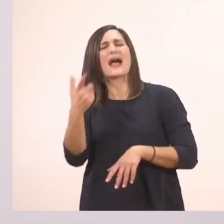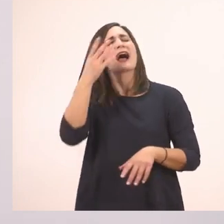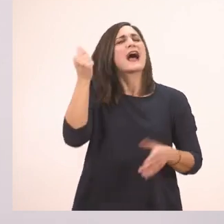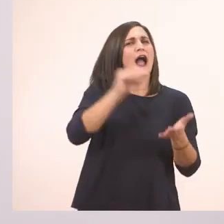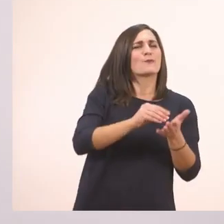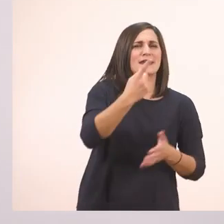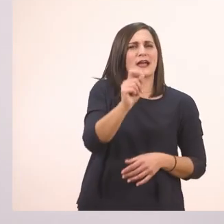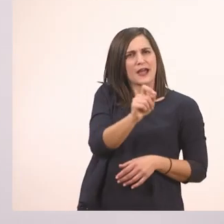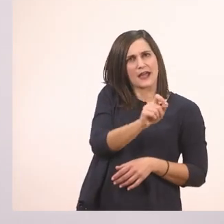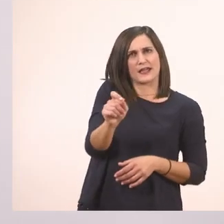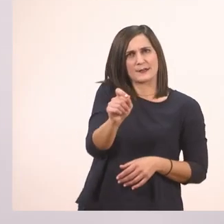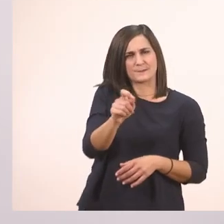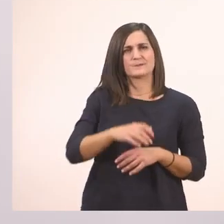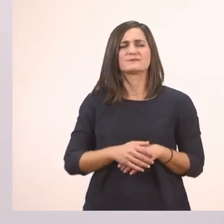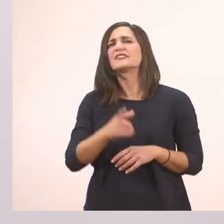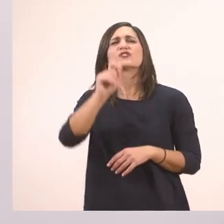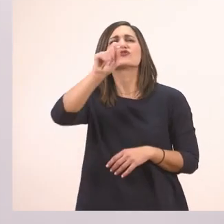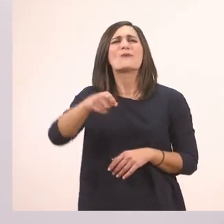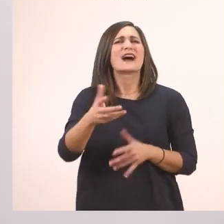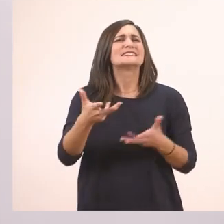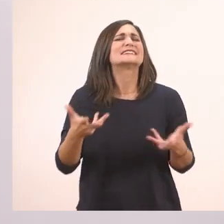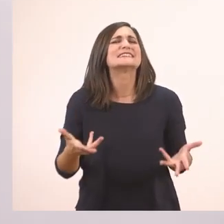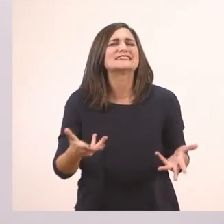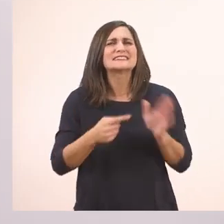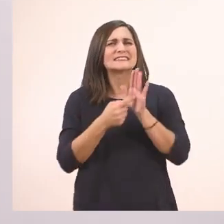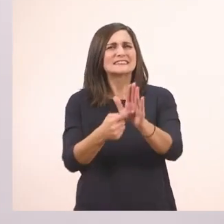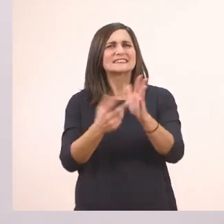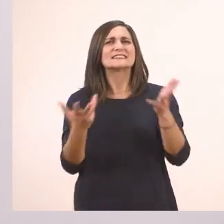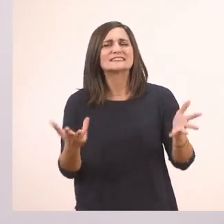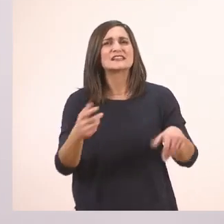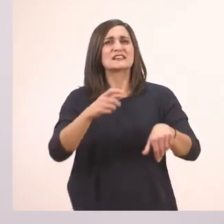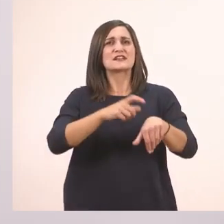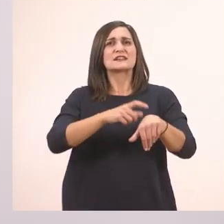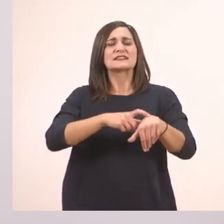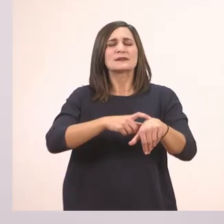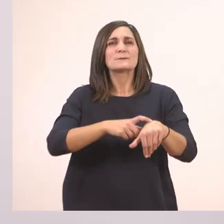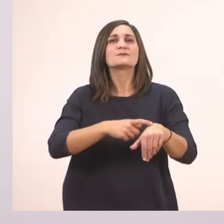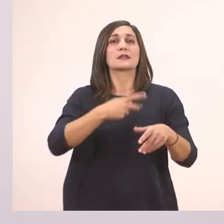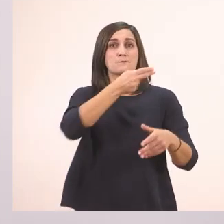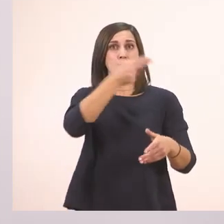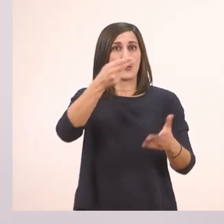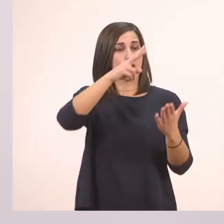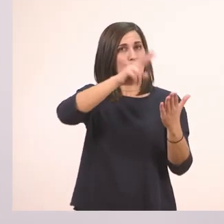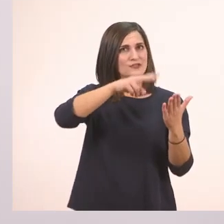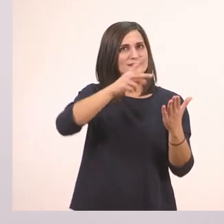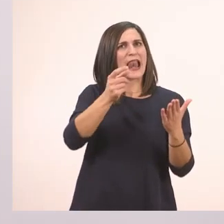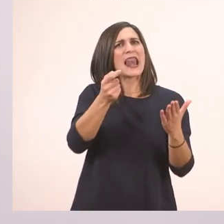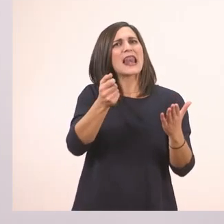Πολύ ωραία. Το κόμμα τι κάνει; Είναι ένα σημαδάκι που σταματάμε λίγο μέσα στην πρόταση και παίρνουμε μία μικρή - μικρή ανασούλα.